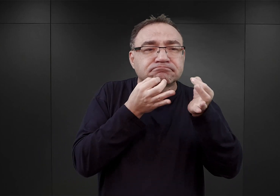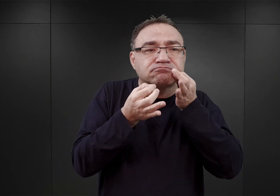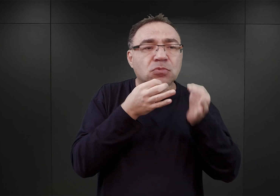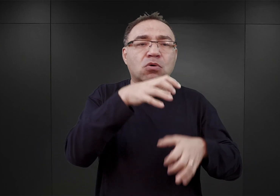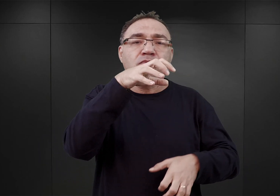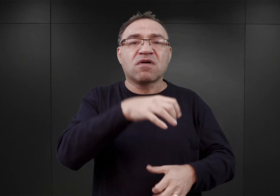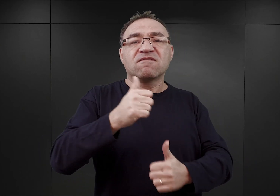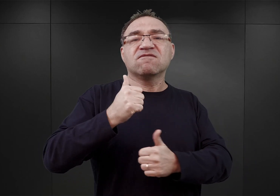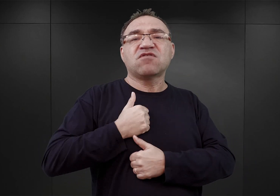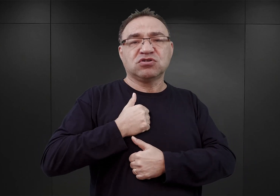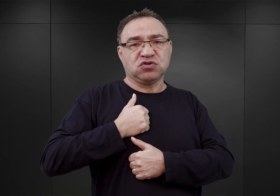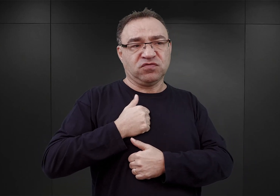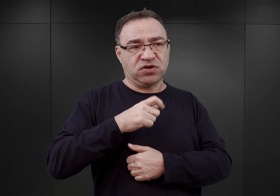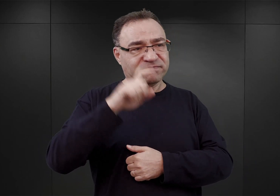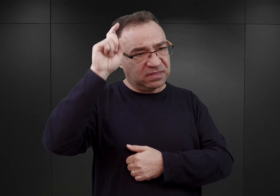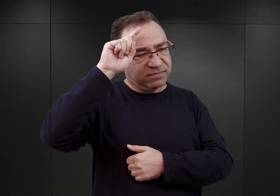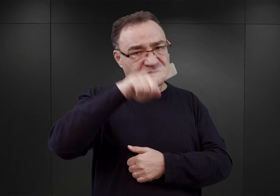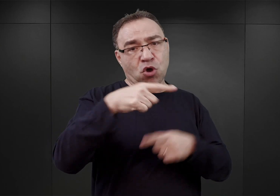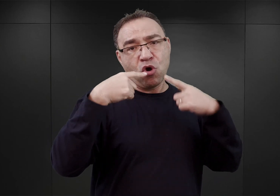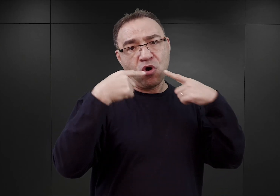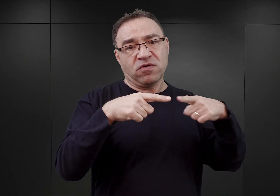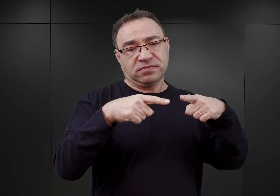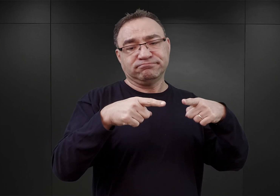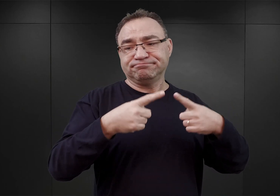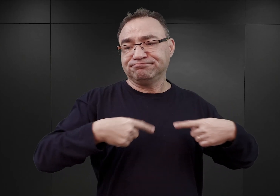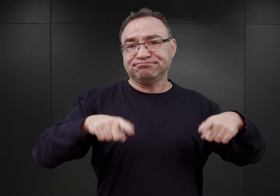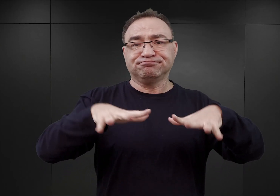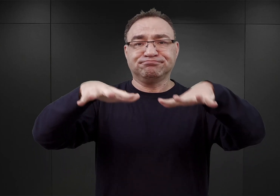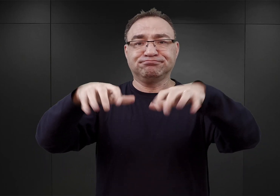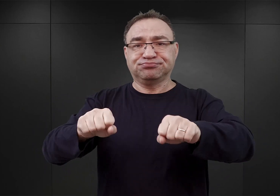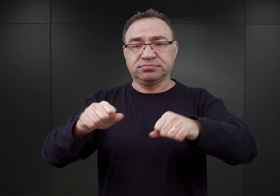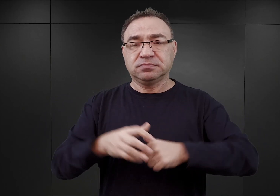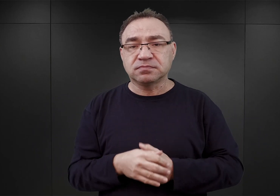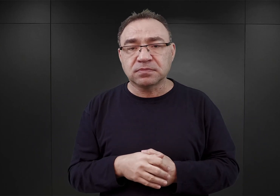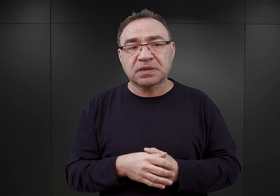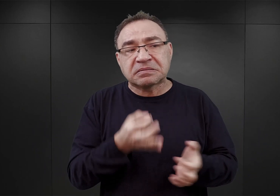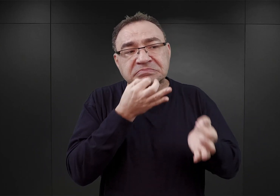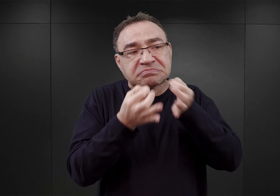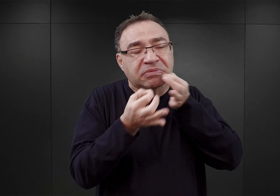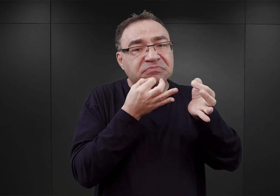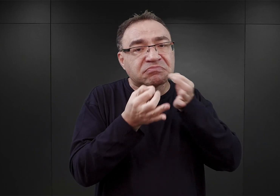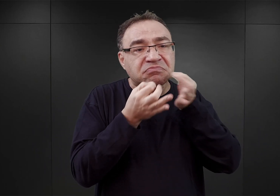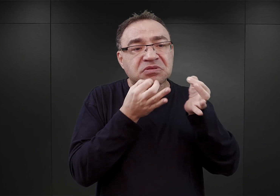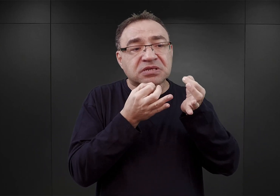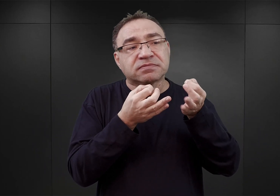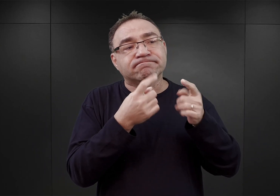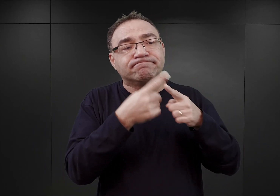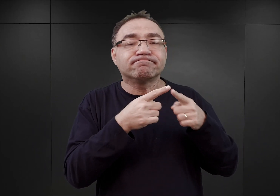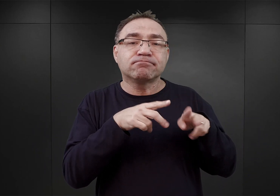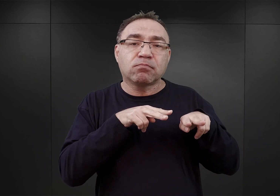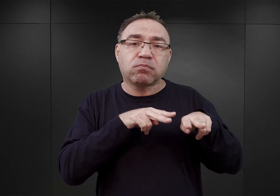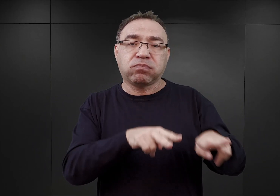który był formalnie niejako właścicielem tych obiektów, mające na celu wydzierżawienie ich dla potrzeb SS.